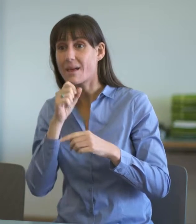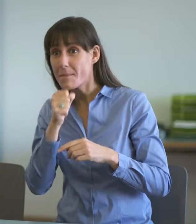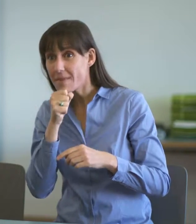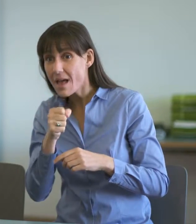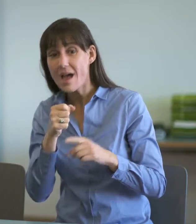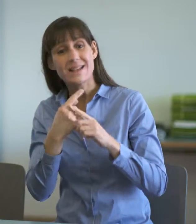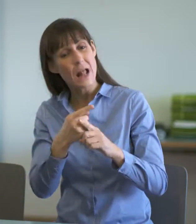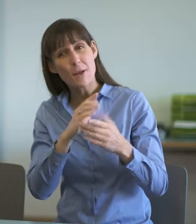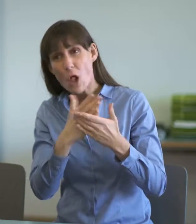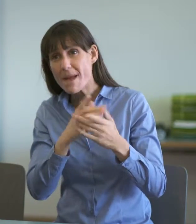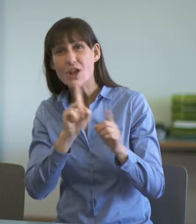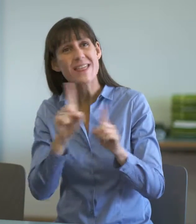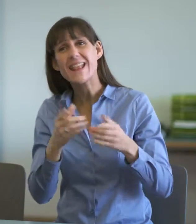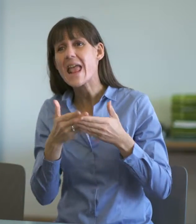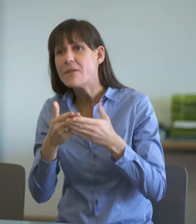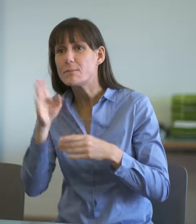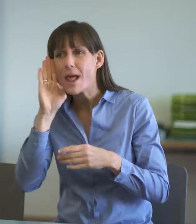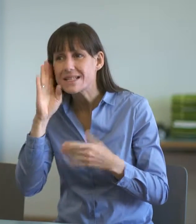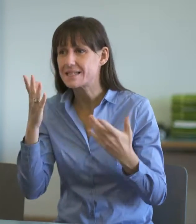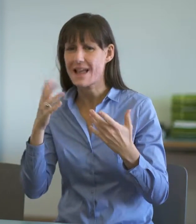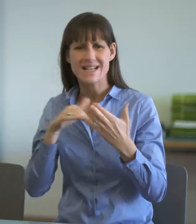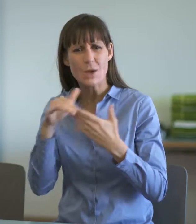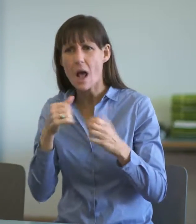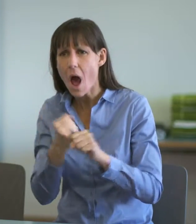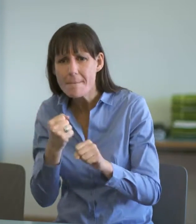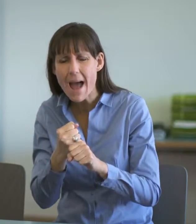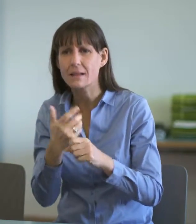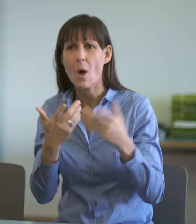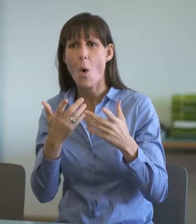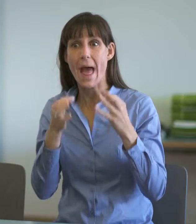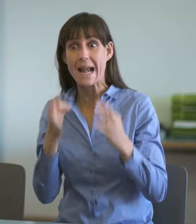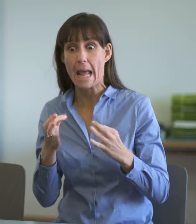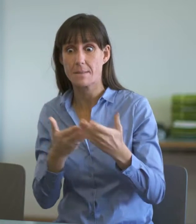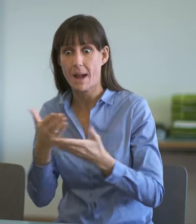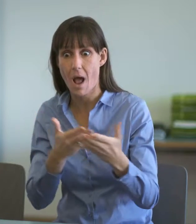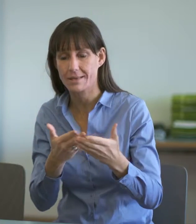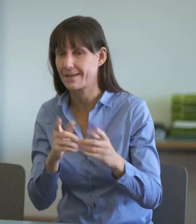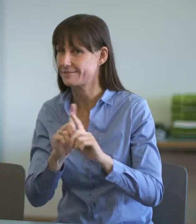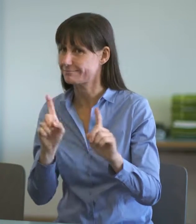noch Rechtsberater. Dazu gehört auch, dass ein differenzierter